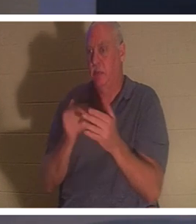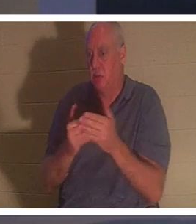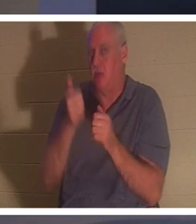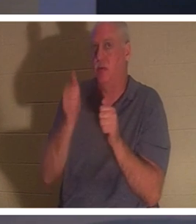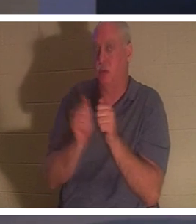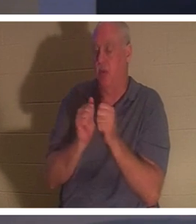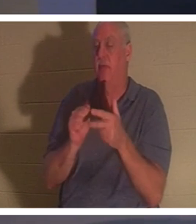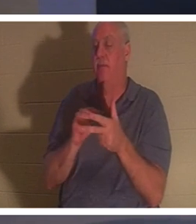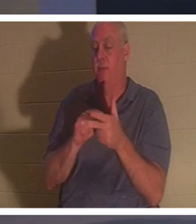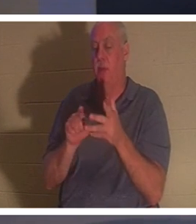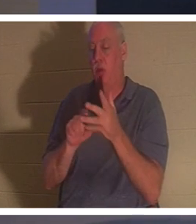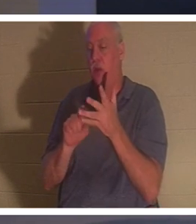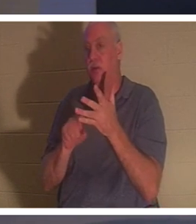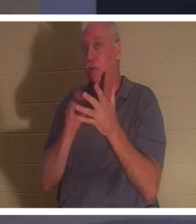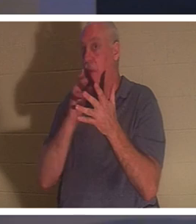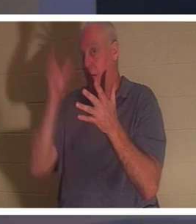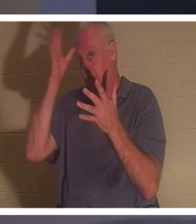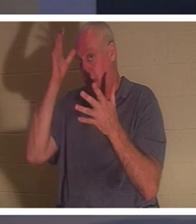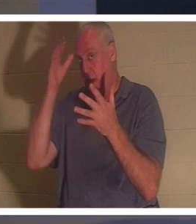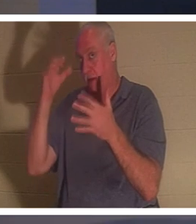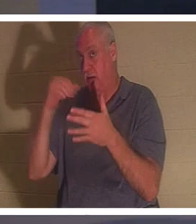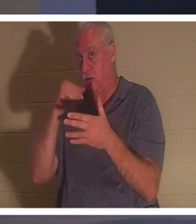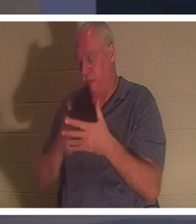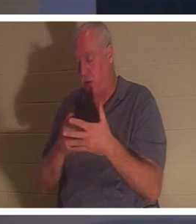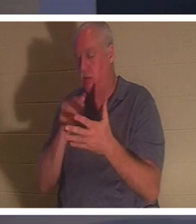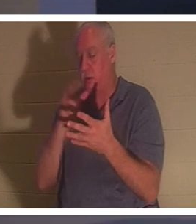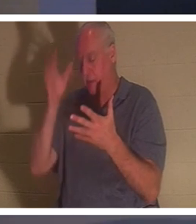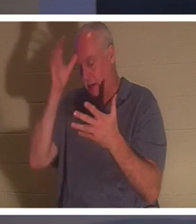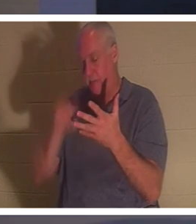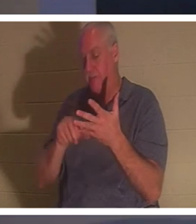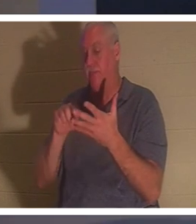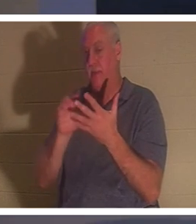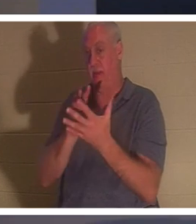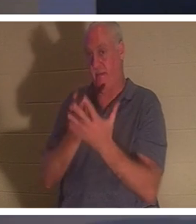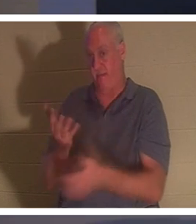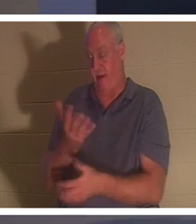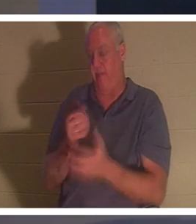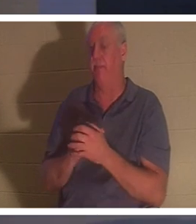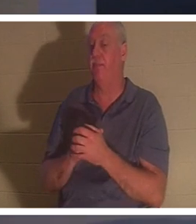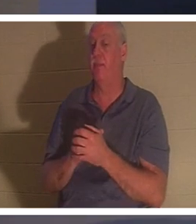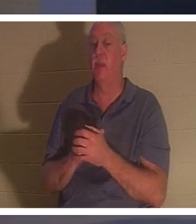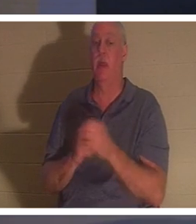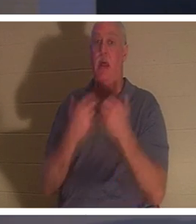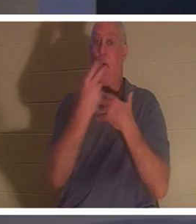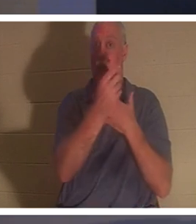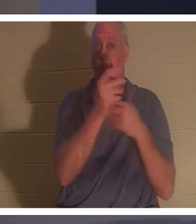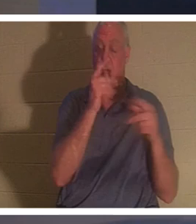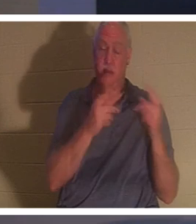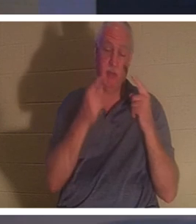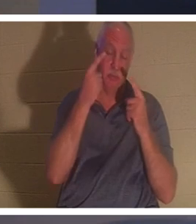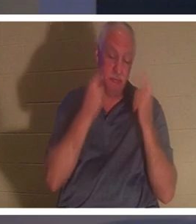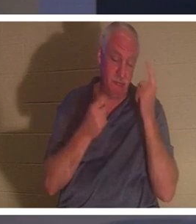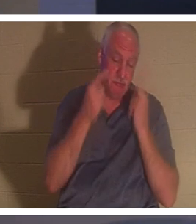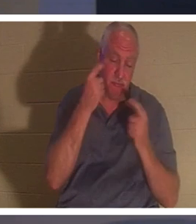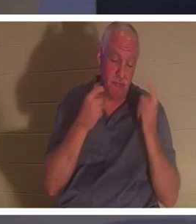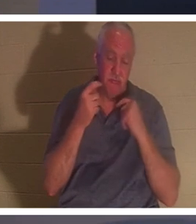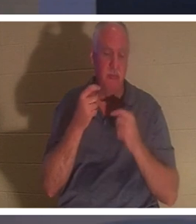. Тем временем весь народ плакал и оплакивал ее. «Перестаньте рыдать, — сказал Иисус, —